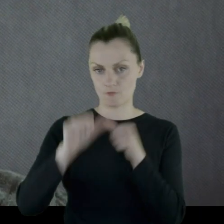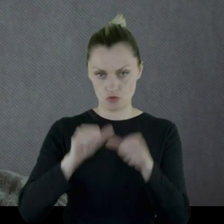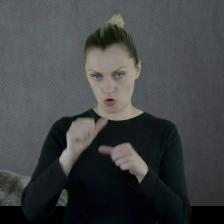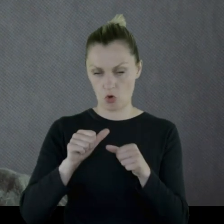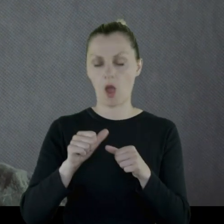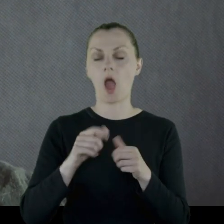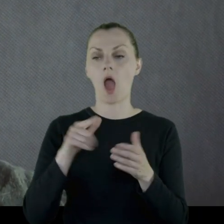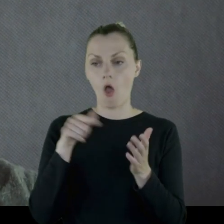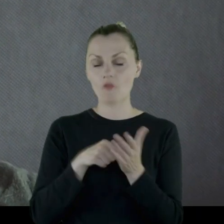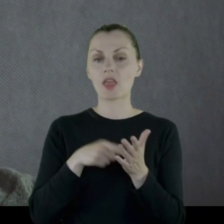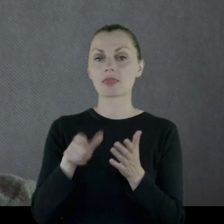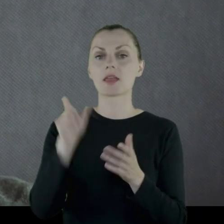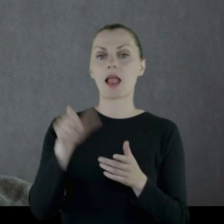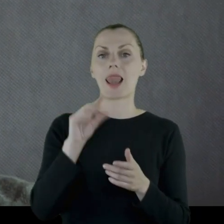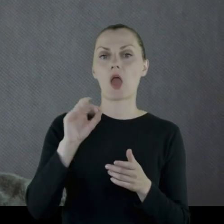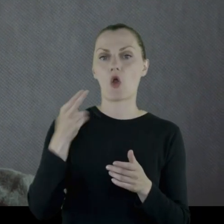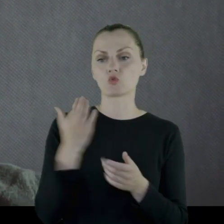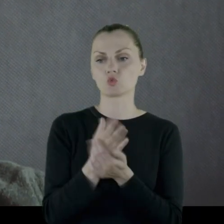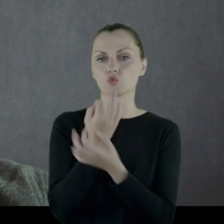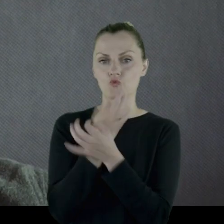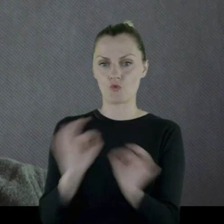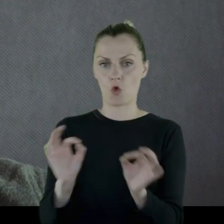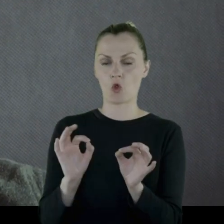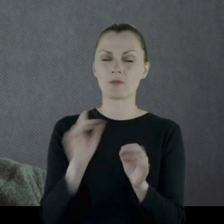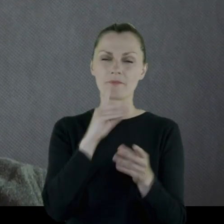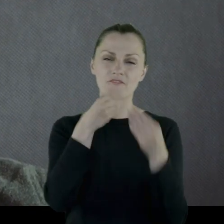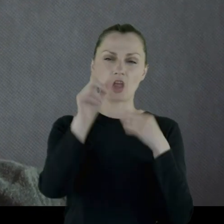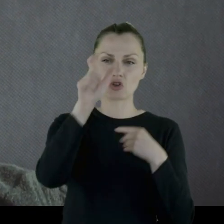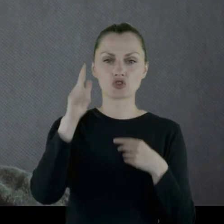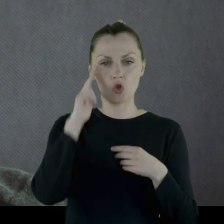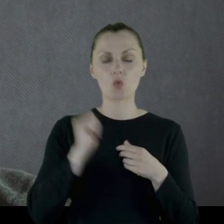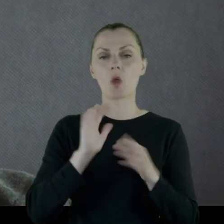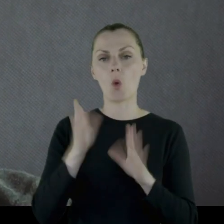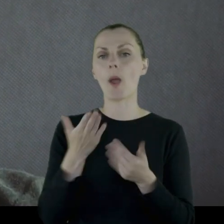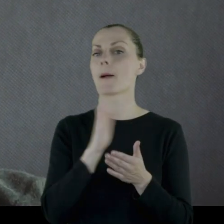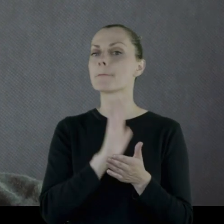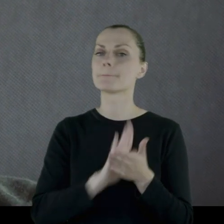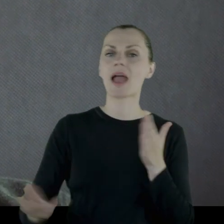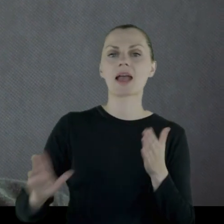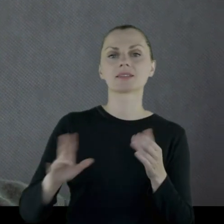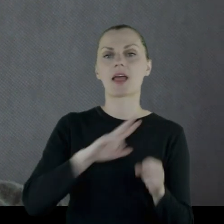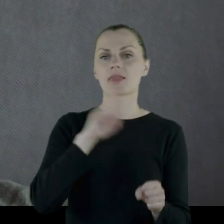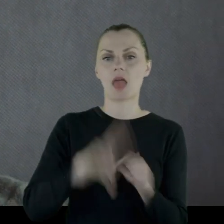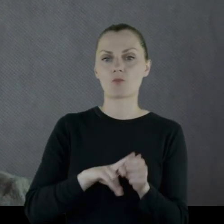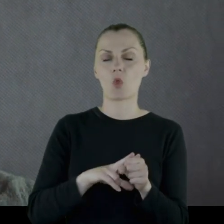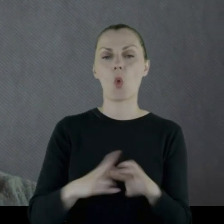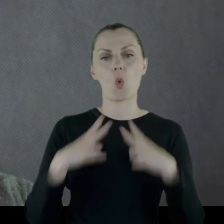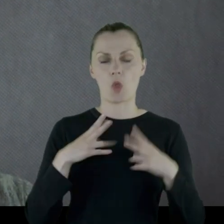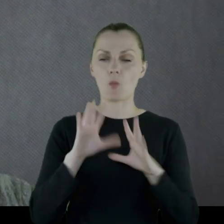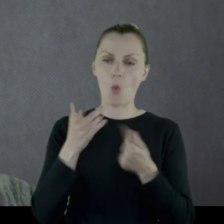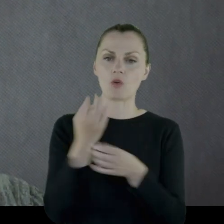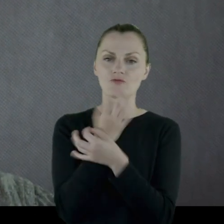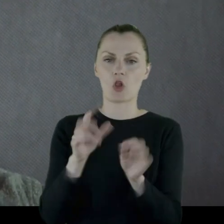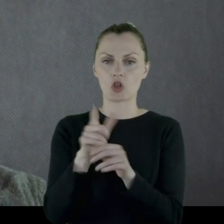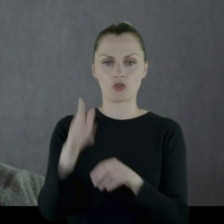Wówczas Leon zostaje zwolniony, jak większość żołnierzy, na tak zwany bezterminowy urlop, czyli zwolniony z wojska.